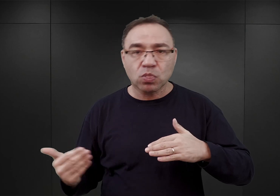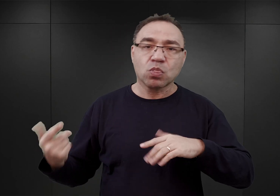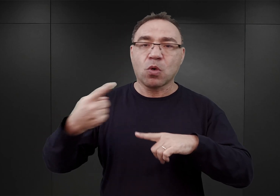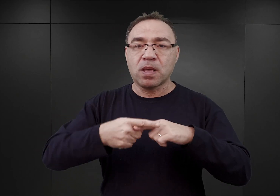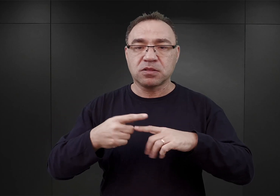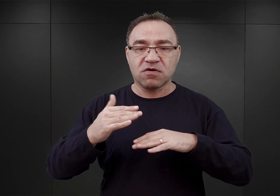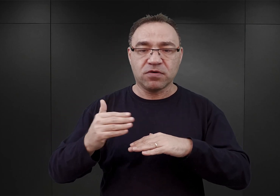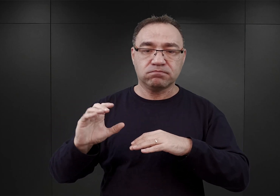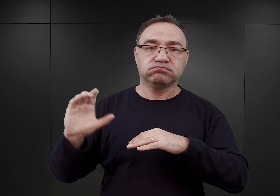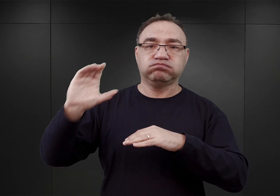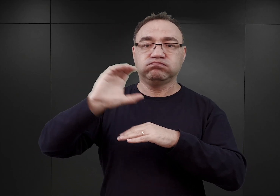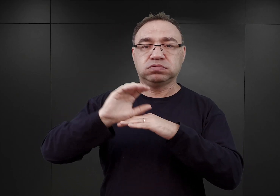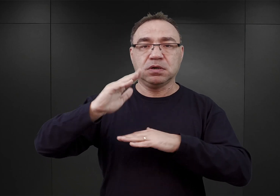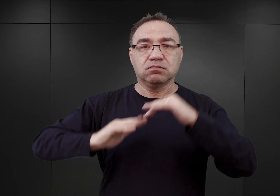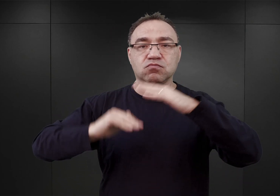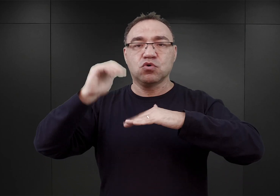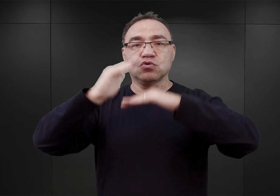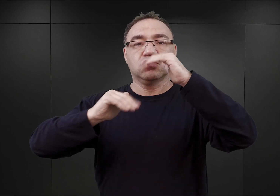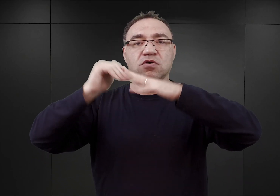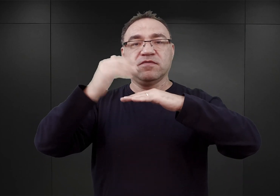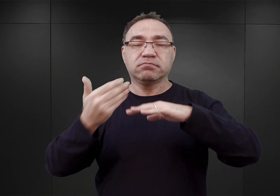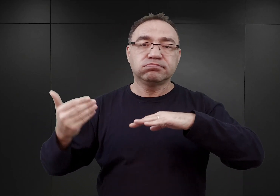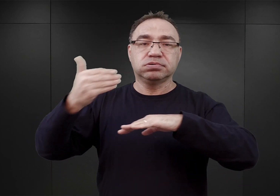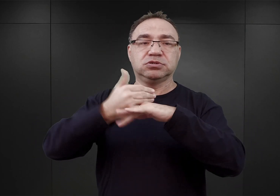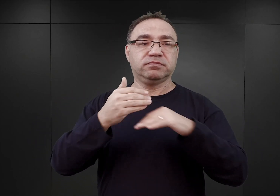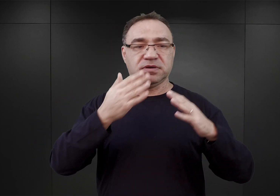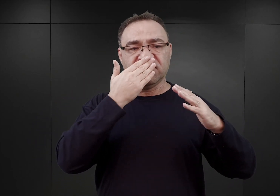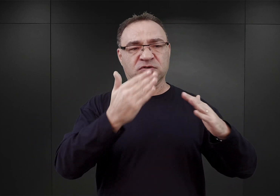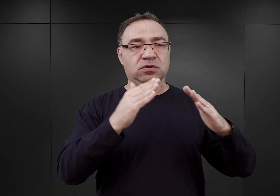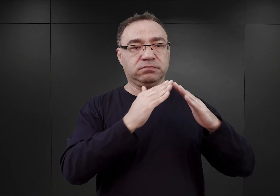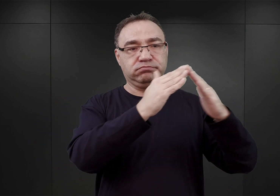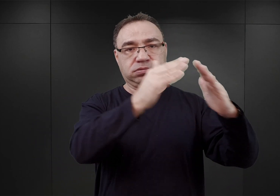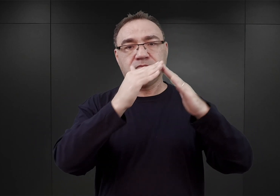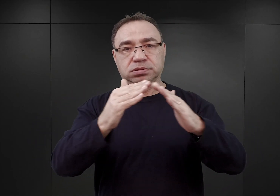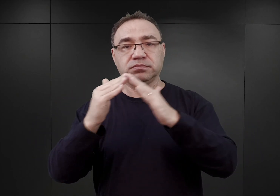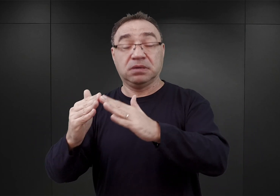Po to, ażeby wszystkie owe bloki miały podobną formę. Taki był przypuszczalnie plan,